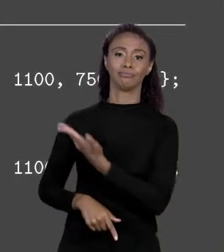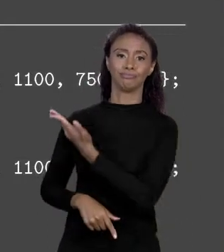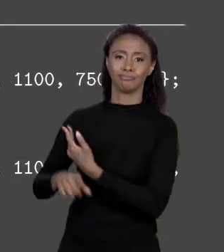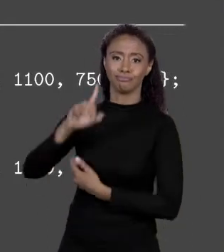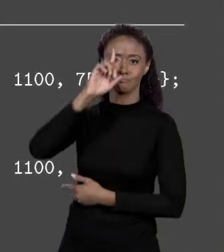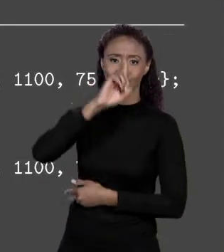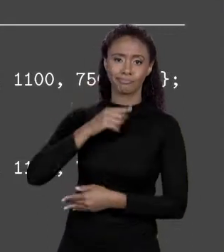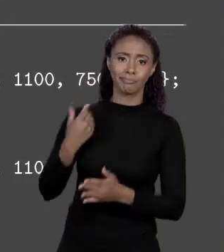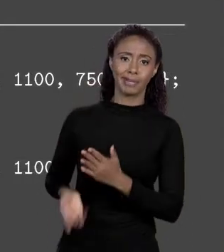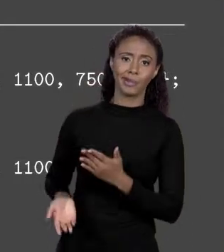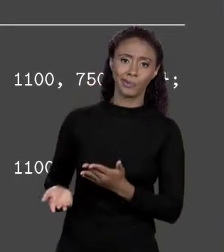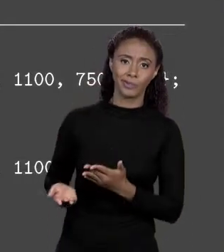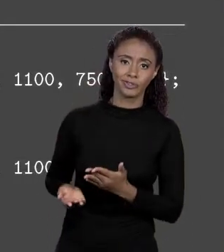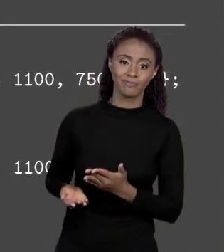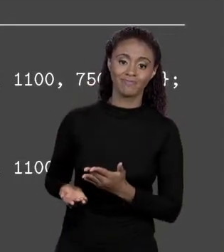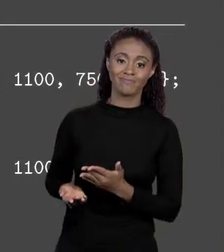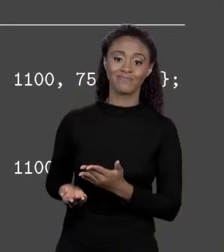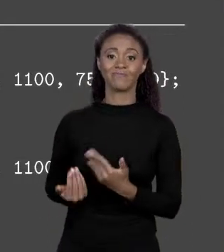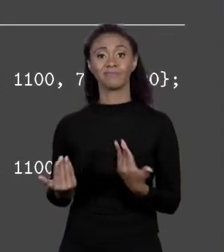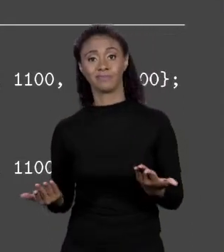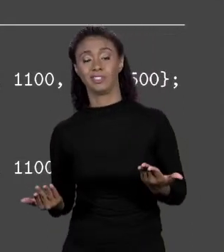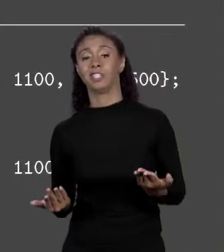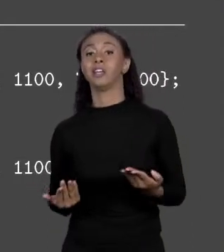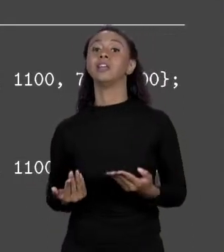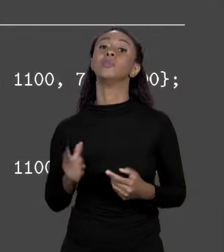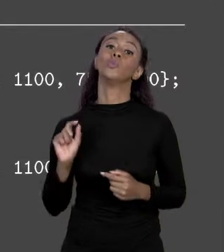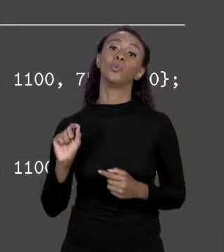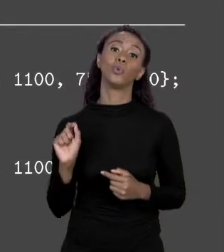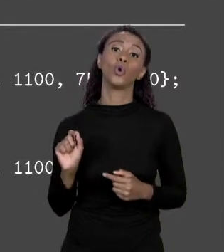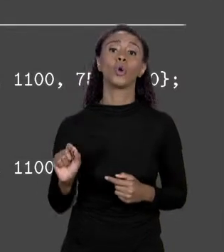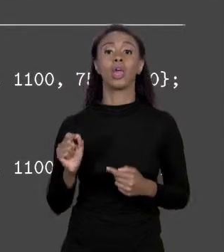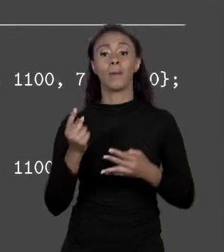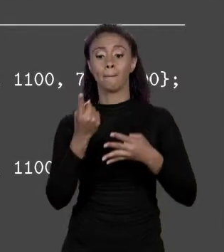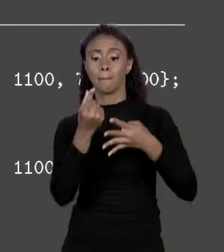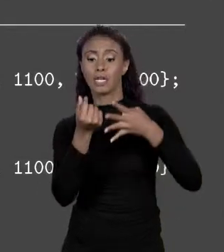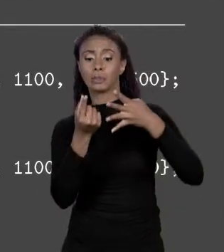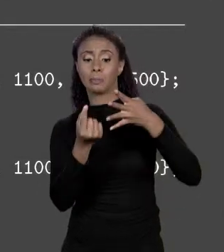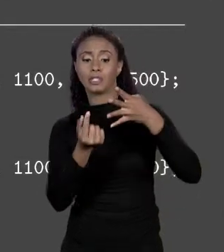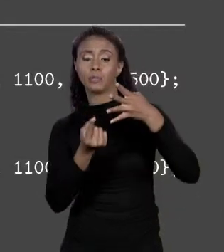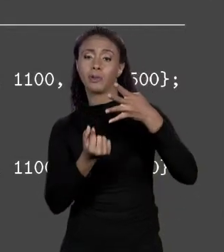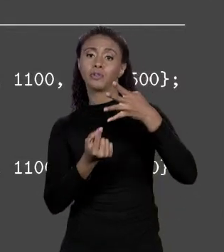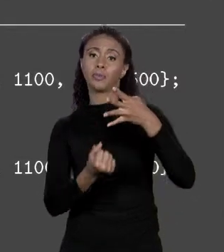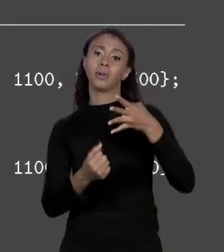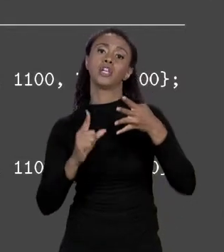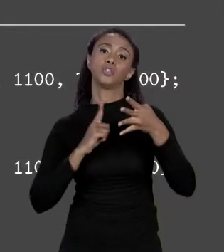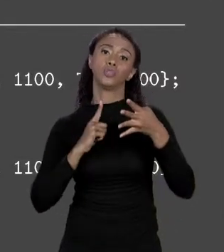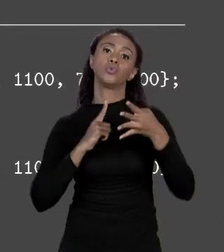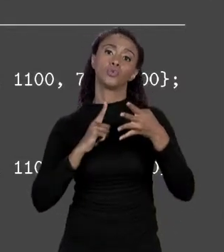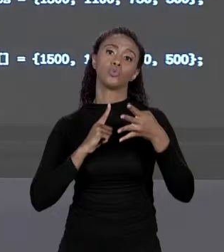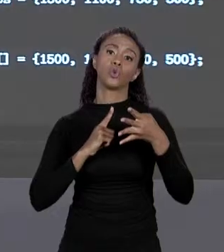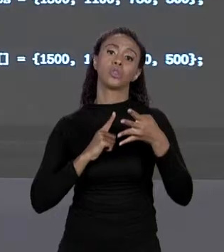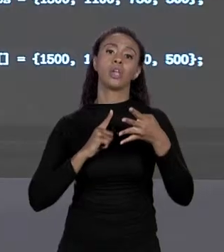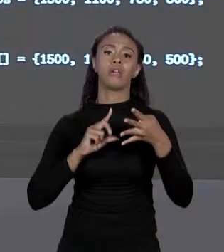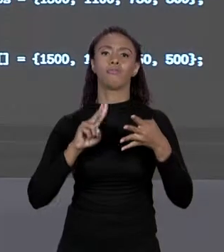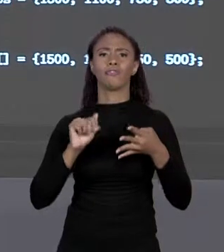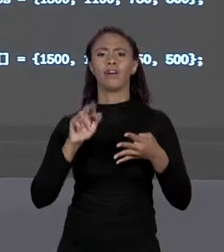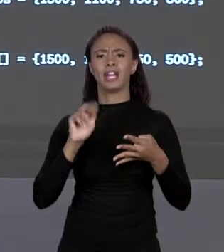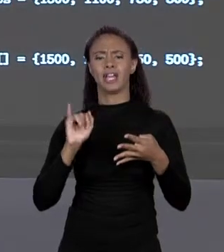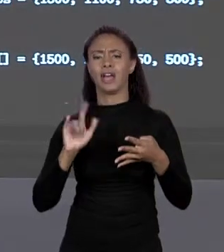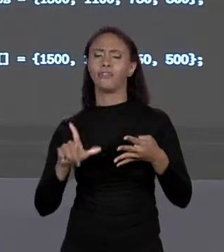SER ALGO VARIÁVEL, MAS EM CONTRAPARTIDA DEIXOU O CÓDIGO MAIS ENXUTO. TUDO BEM, PREÇO DE METRO QUADRADO TEM MAIS